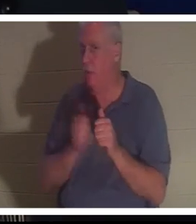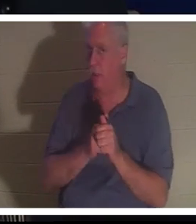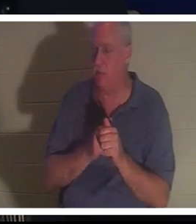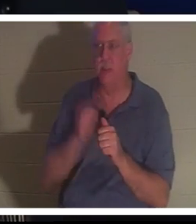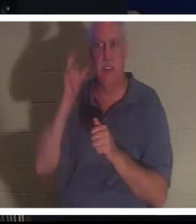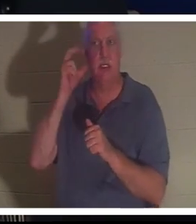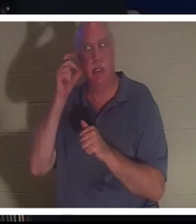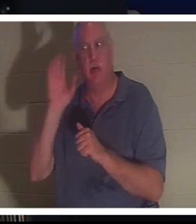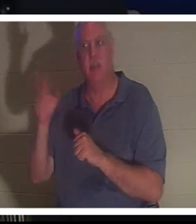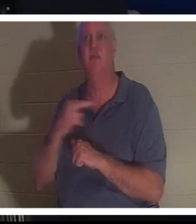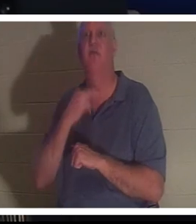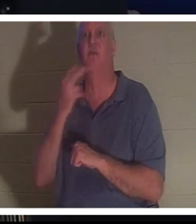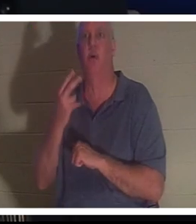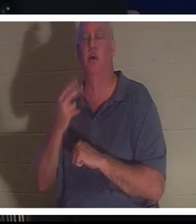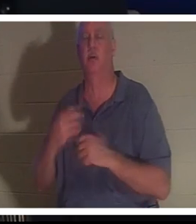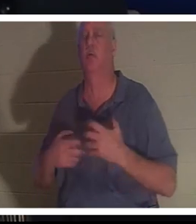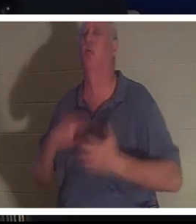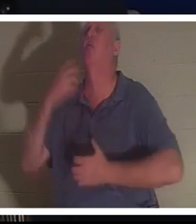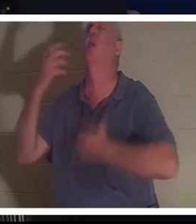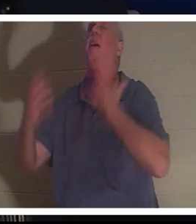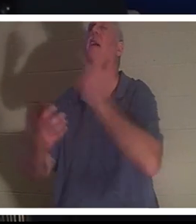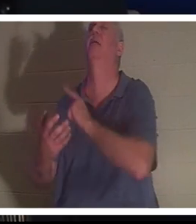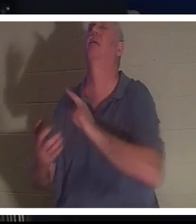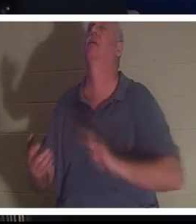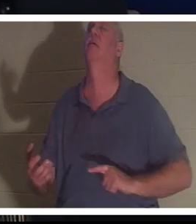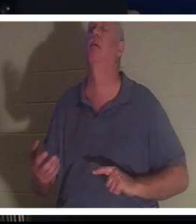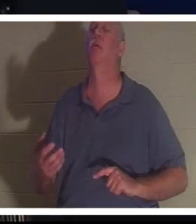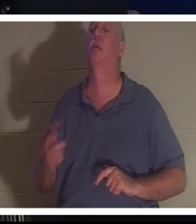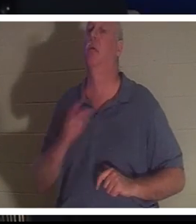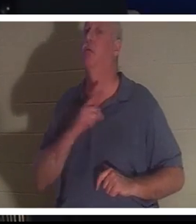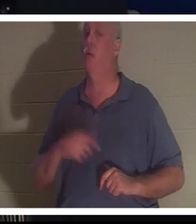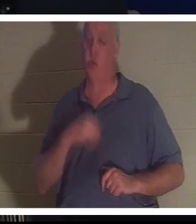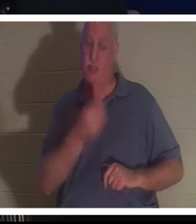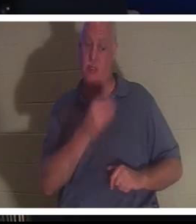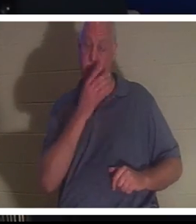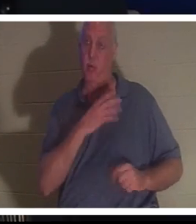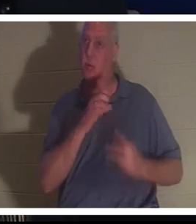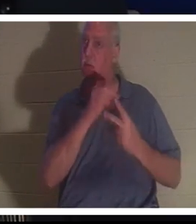他的声音向主呼求，主给了她一个选择。克里斯汀，你可以和我一起留在这里